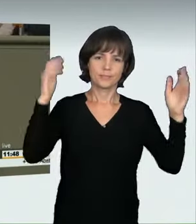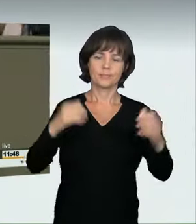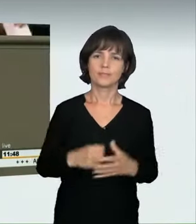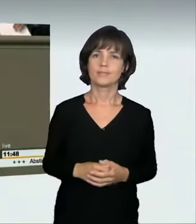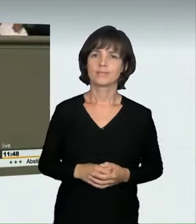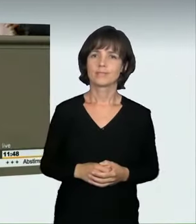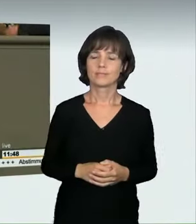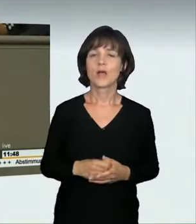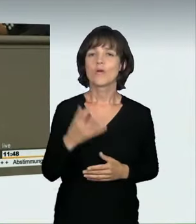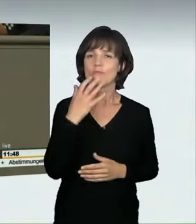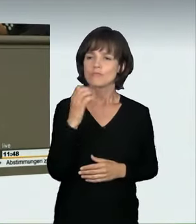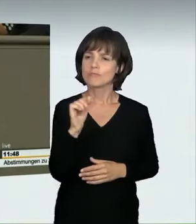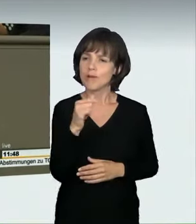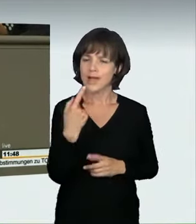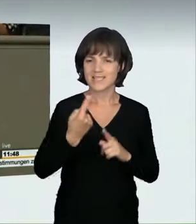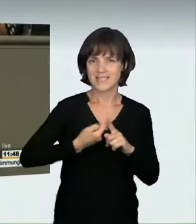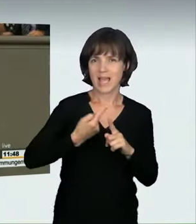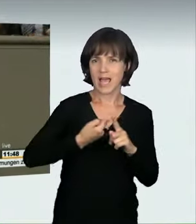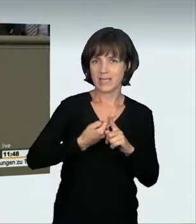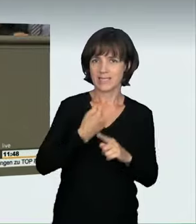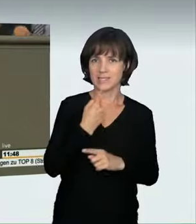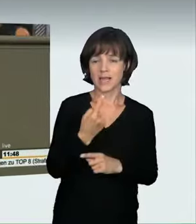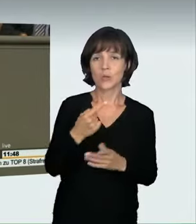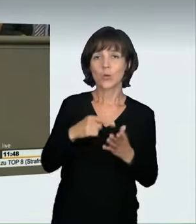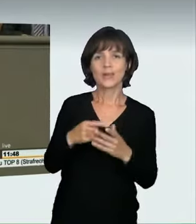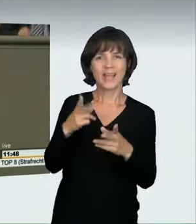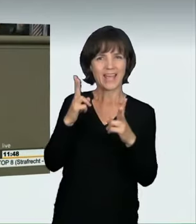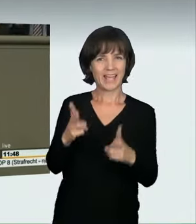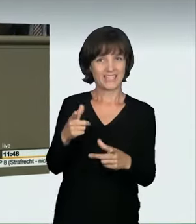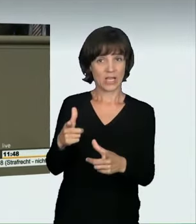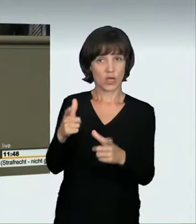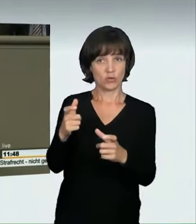In der Anhörung im Rechtsausschuss, Frau Lühmann war auch dabei,